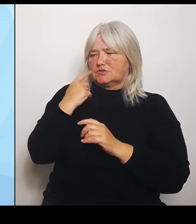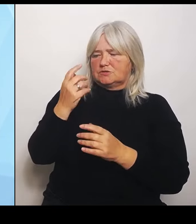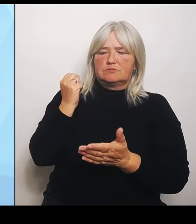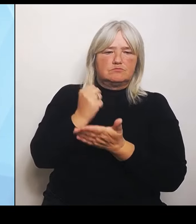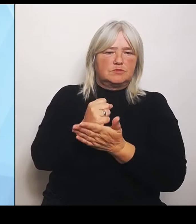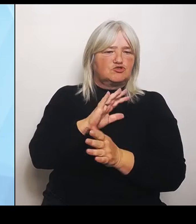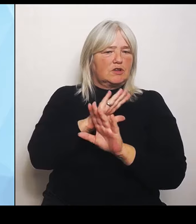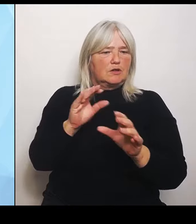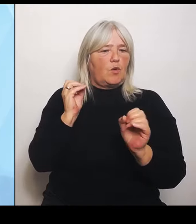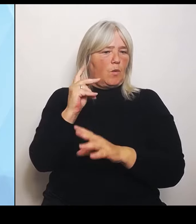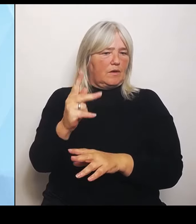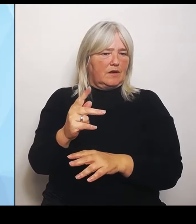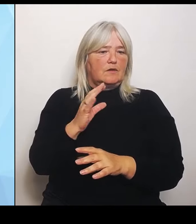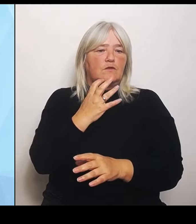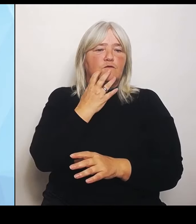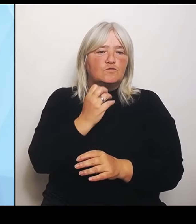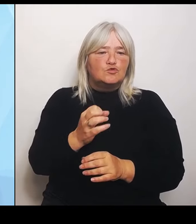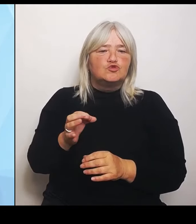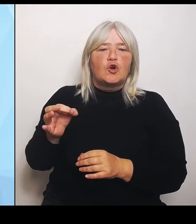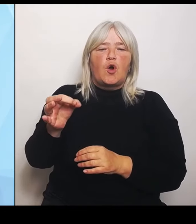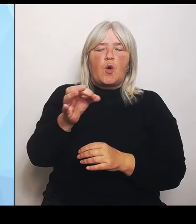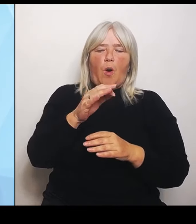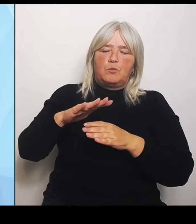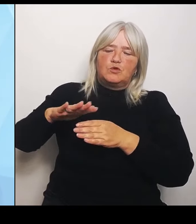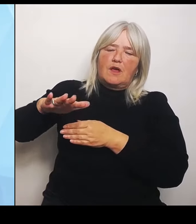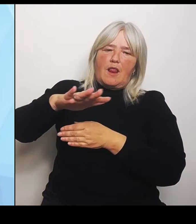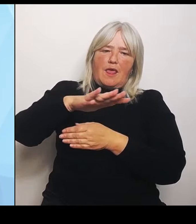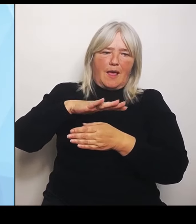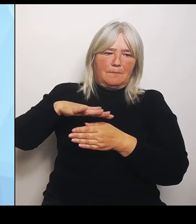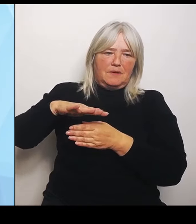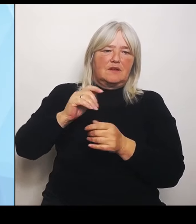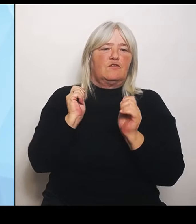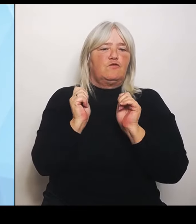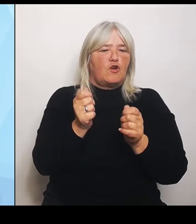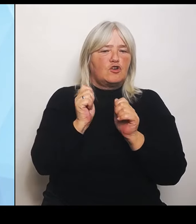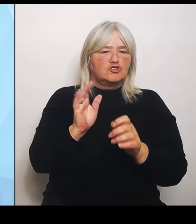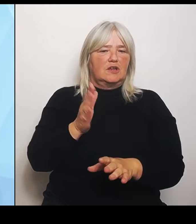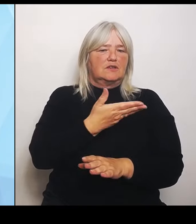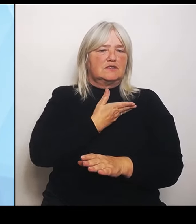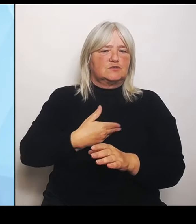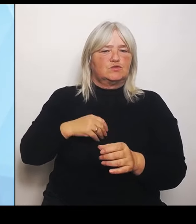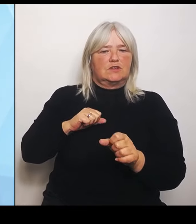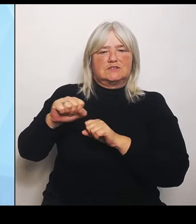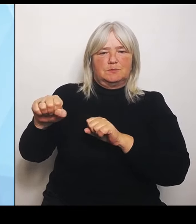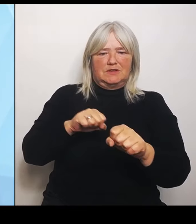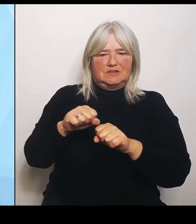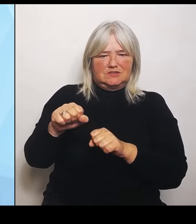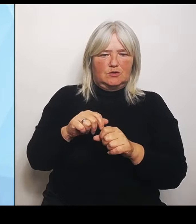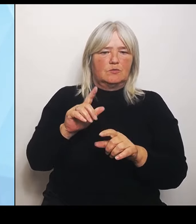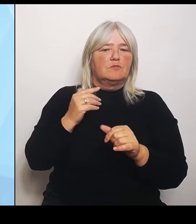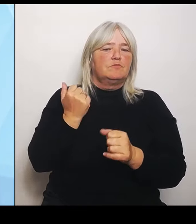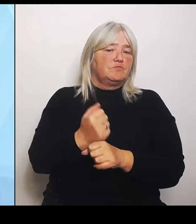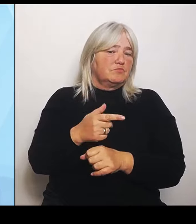Gesundheitsministerium, kann dieser Fall im Kabinett besprochen werden und damit auch bestätigt werden.